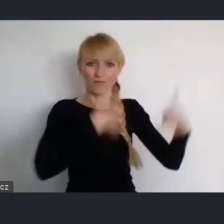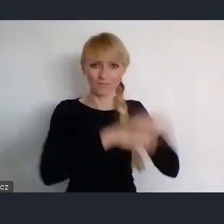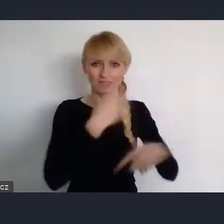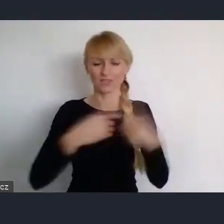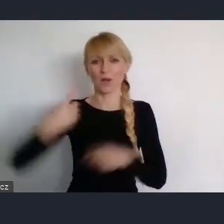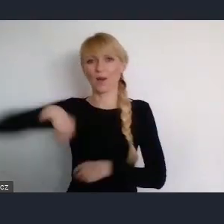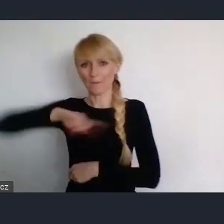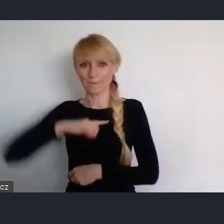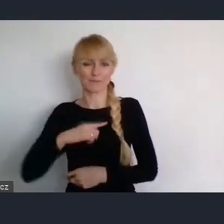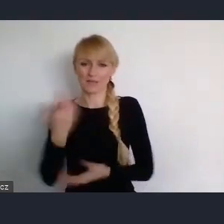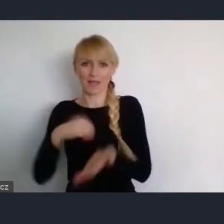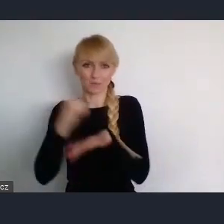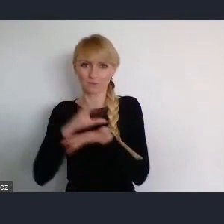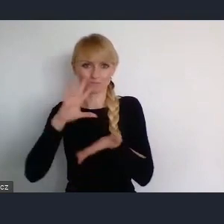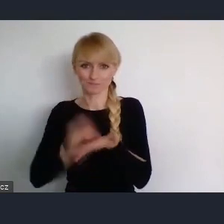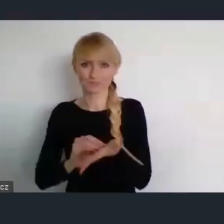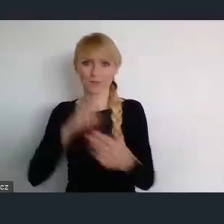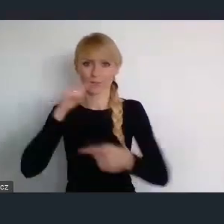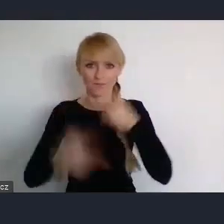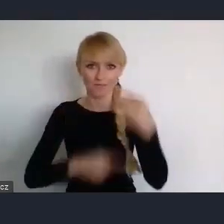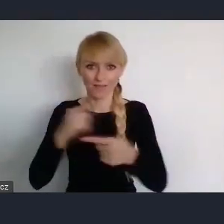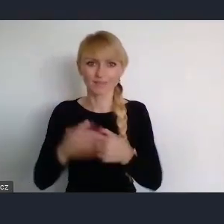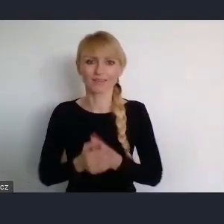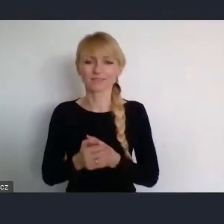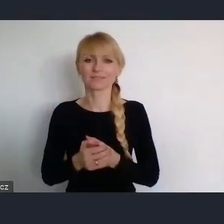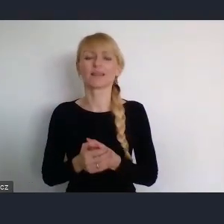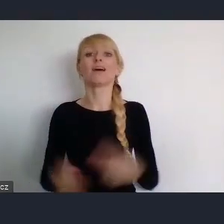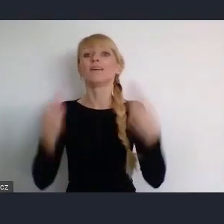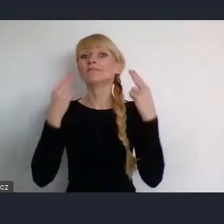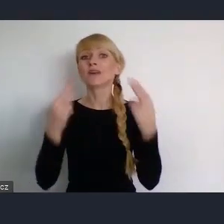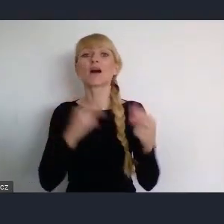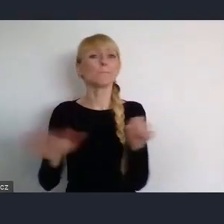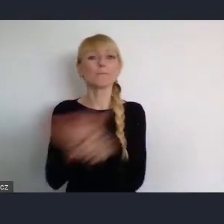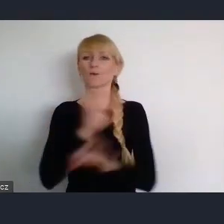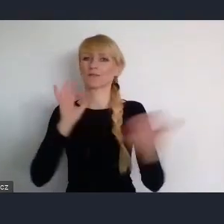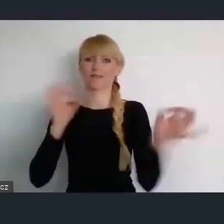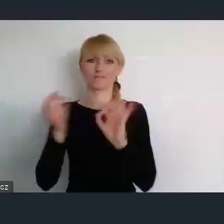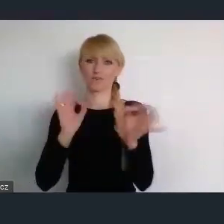Ponieważ ważna jest, pełna wizja i za przedstawienie tej pełnej wizji dziękujemy.